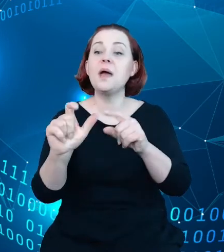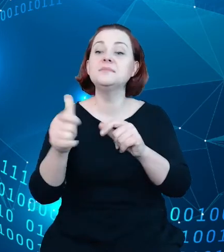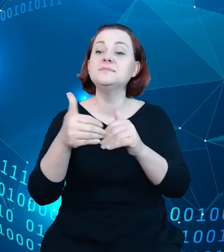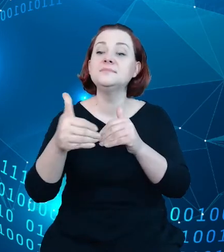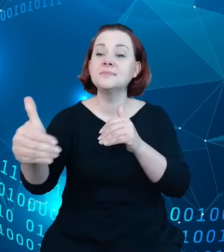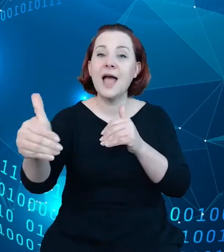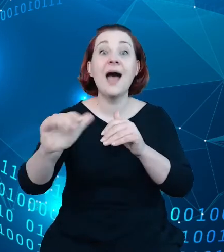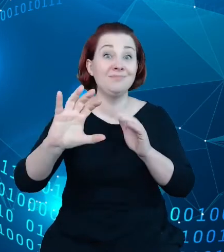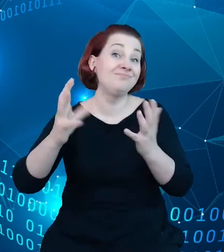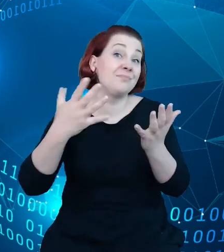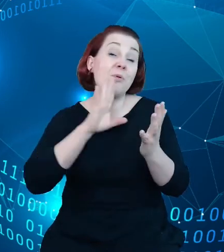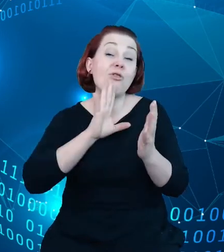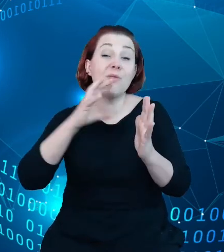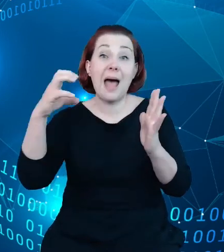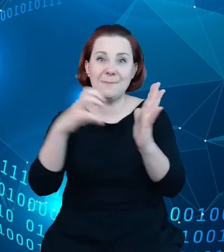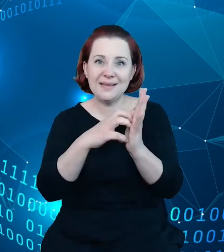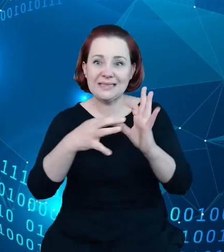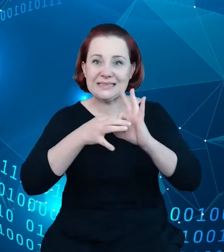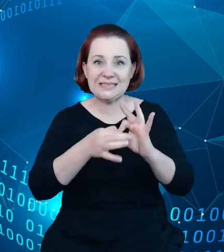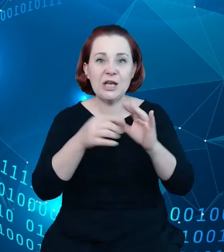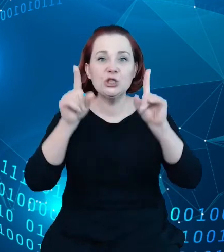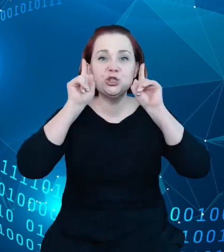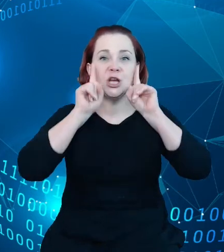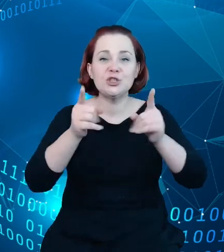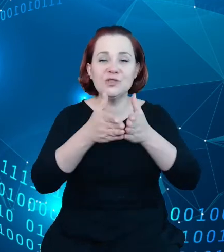oparte o rzeczywistość rozszerzoną czy rzeczywistość wirtualną, to jest ta